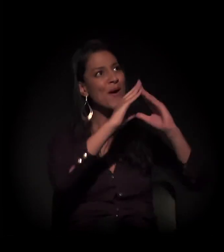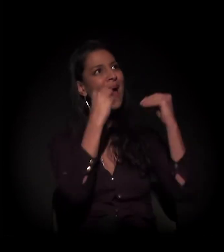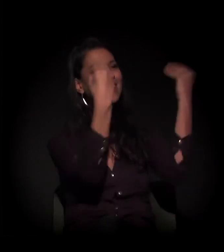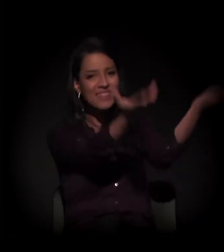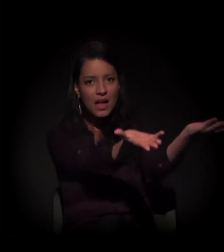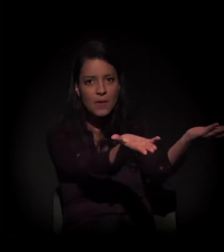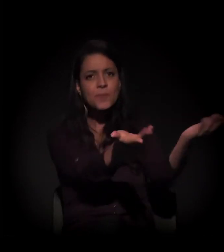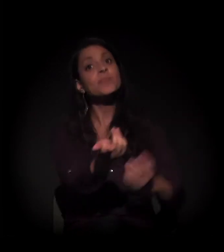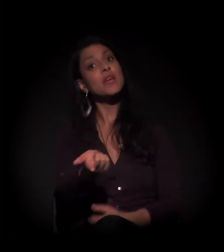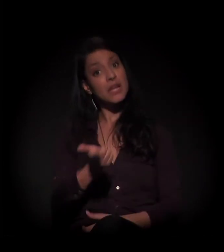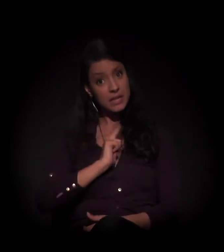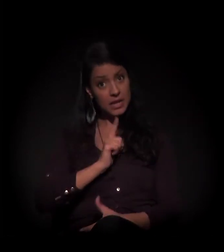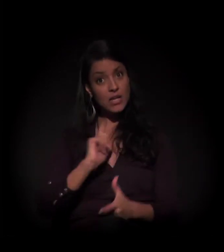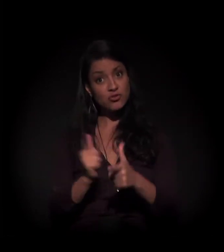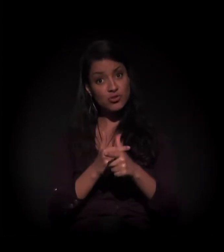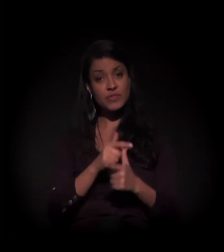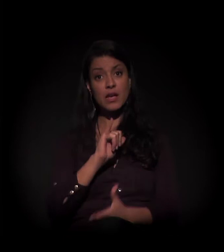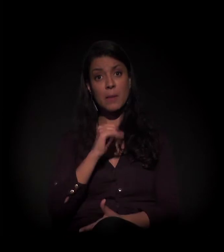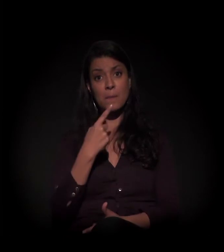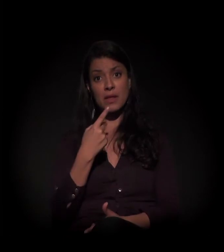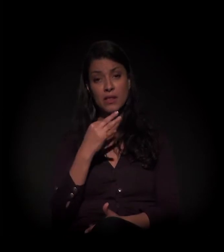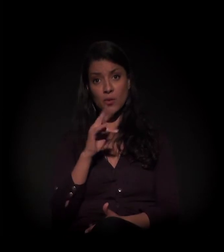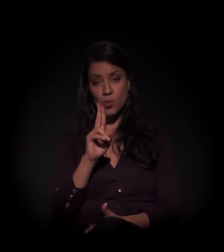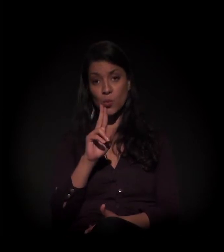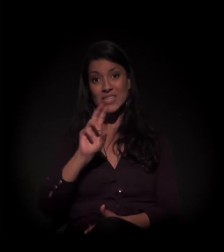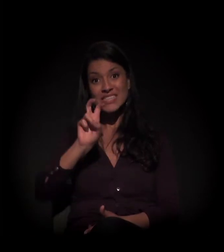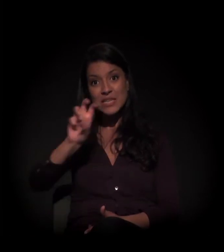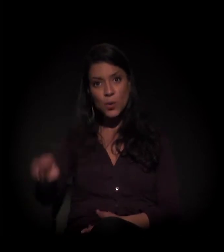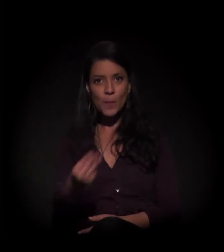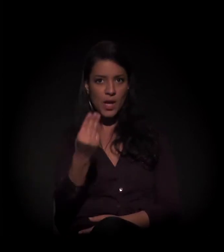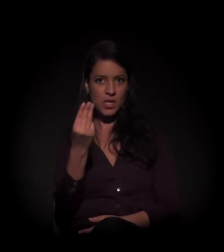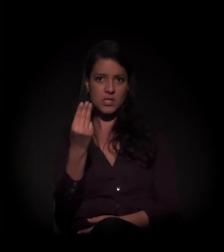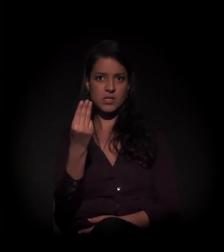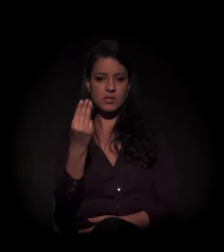Existe uma dívida de IPTU no valor de 5 milhões de reais